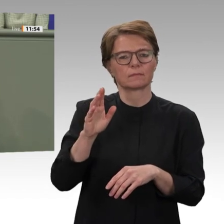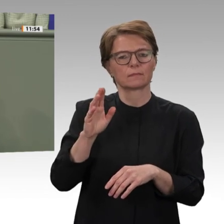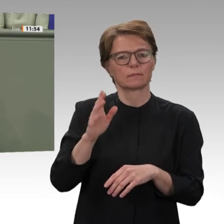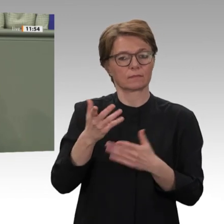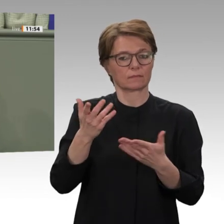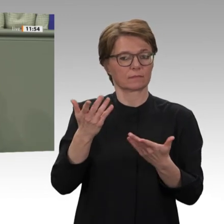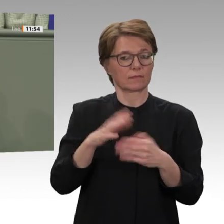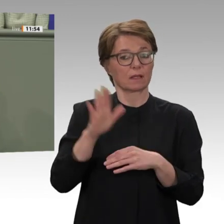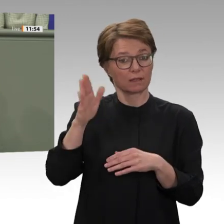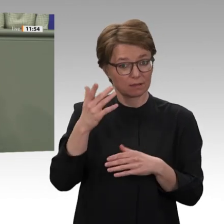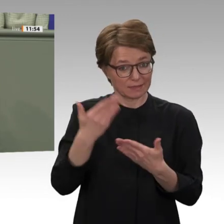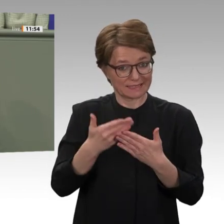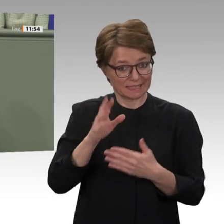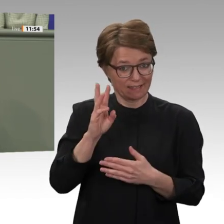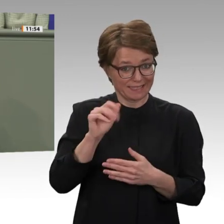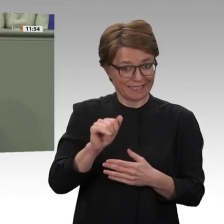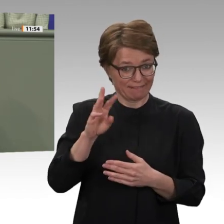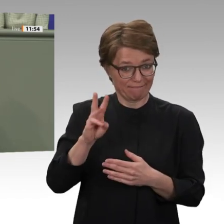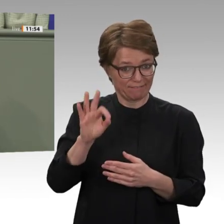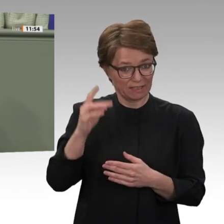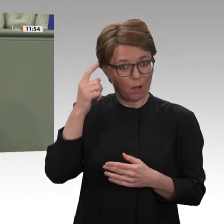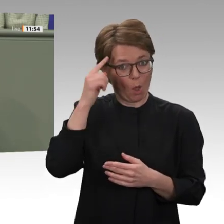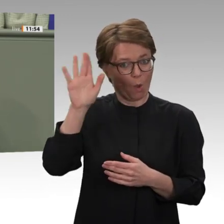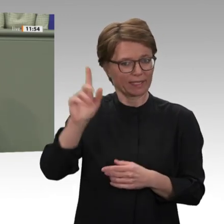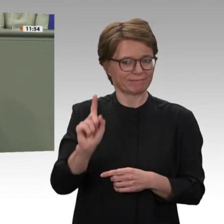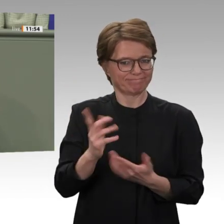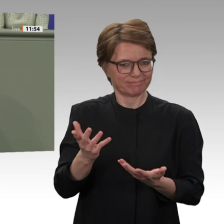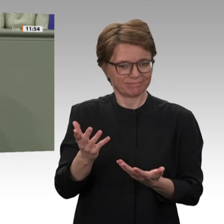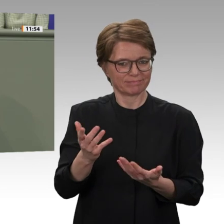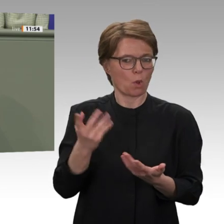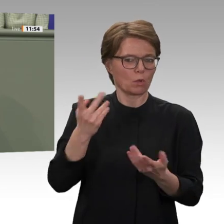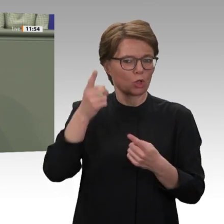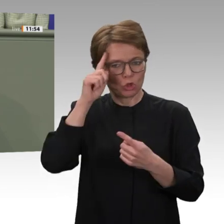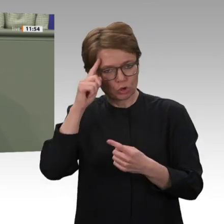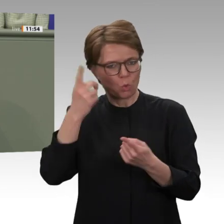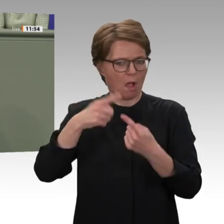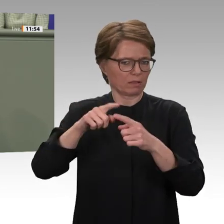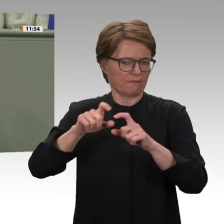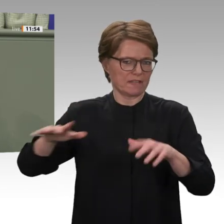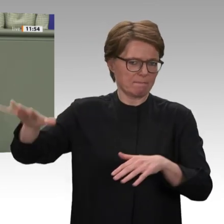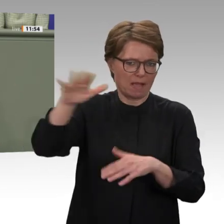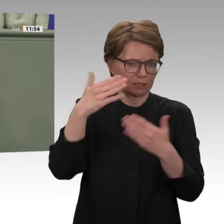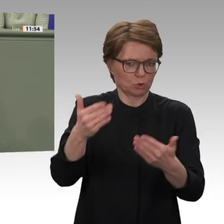Regimes stärkt. Und wir sagen Nein zur Beteiligung der Bundeswehr an dem UNAMID-Einsatz.